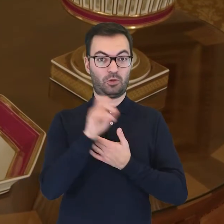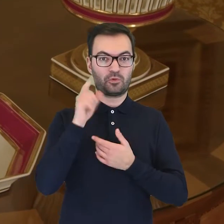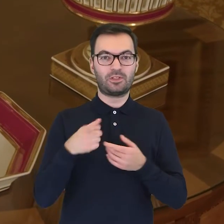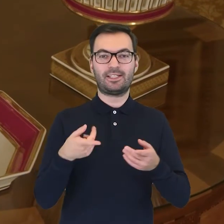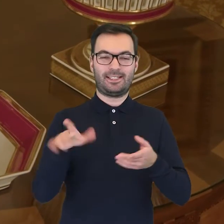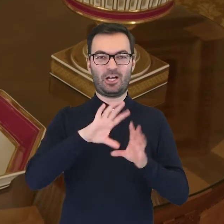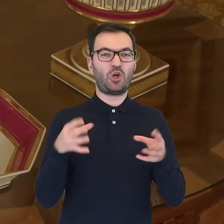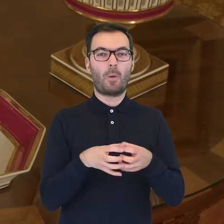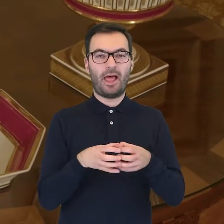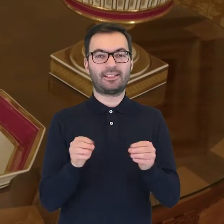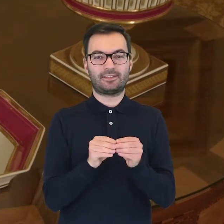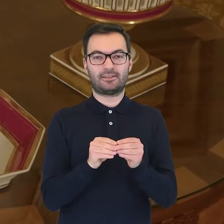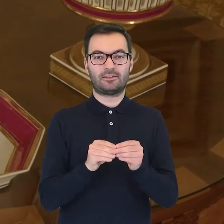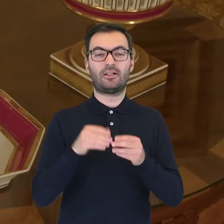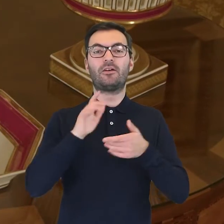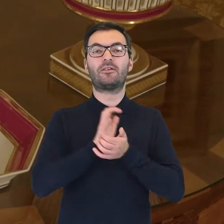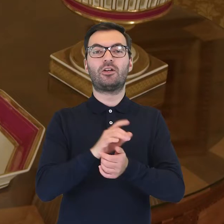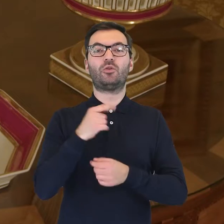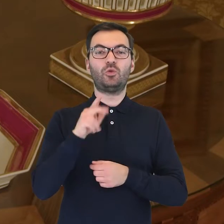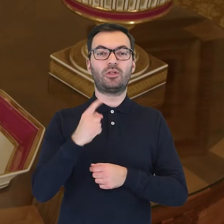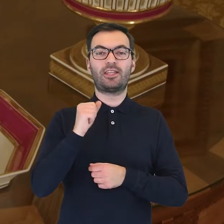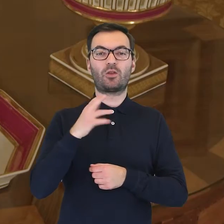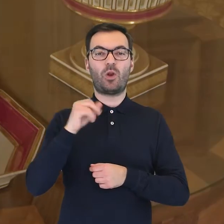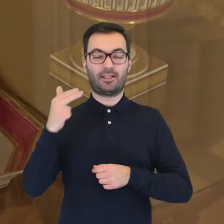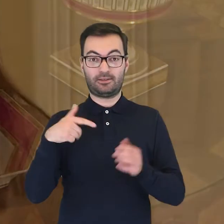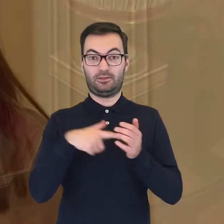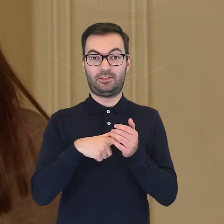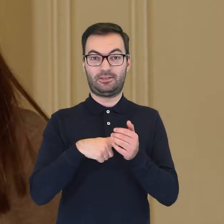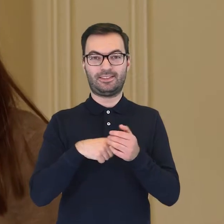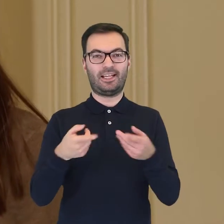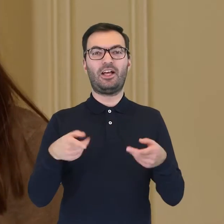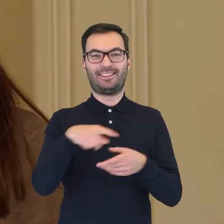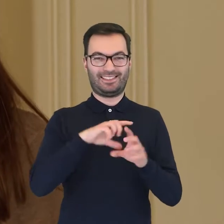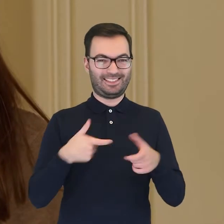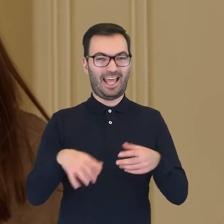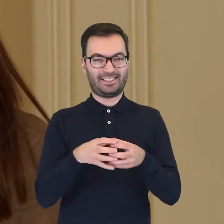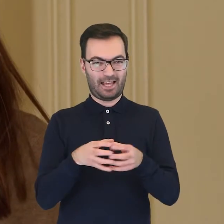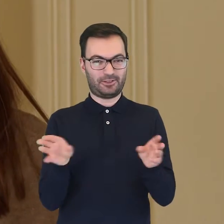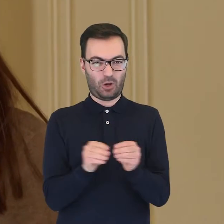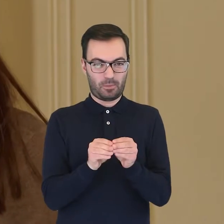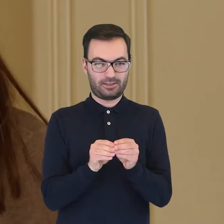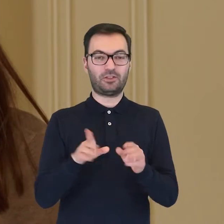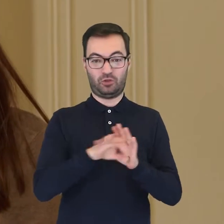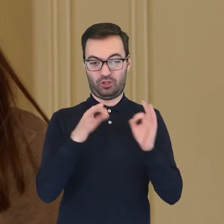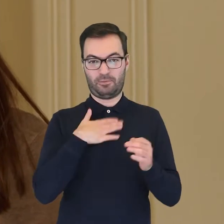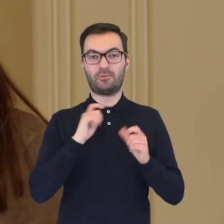znajduje się serwis pochodzący z wytwórni Duc d'Angoulême. W serwisie zachowanym do dziś w muzealnych zbiorach